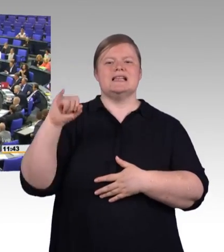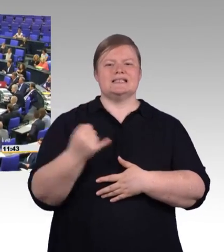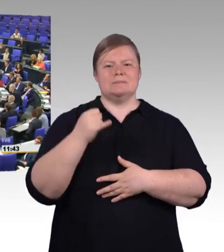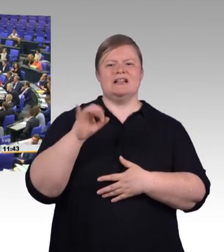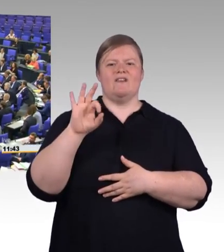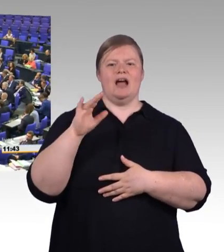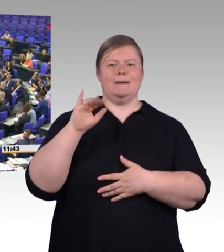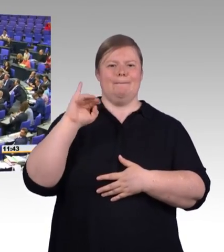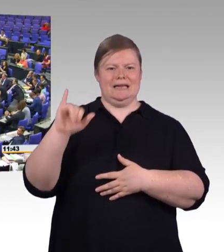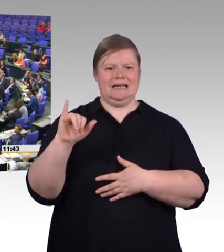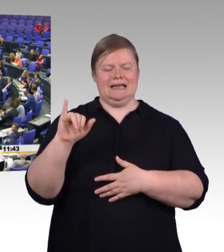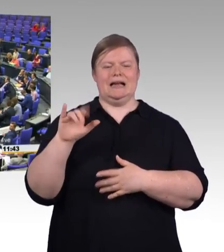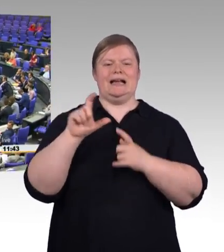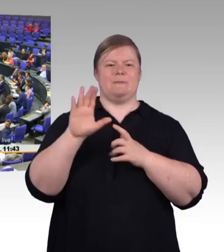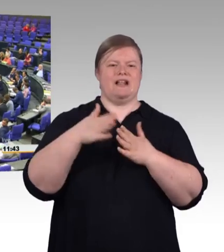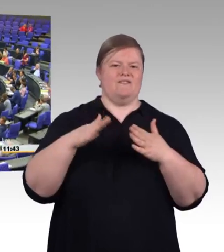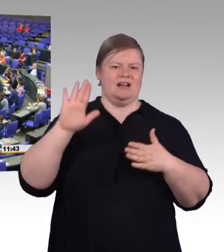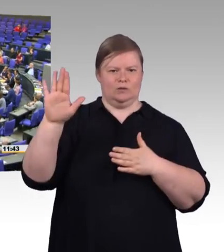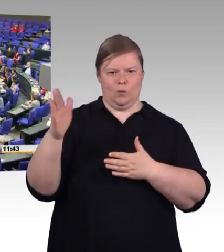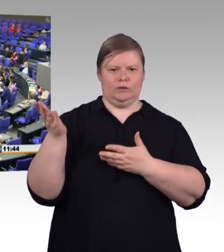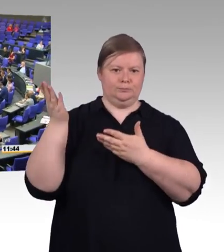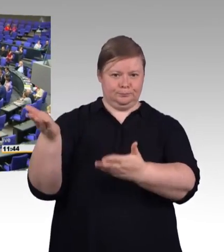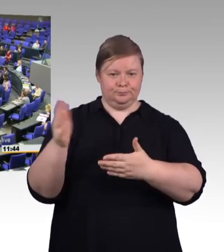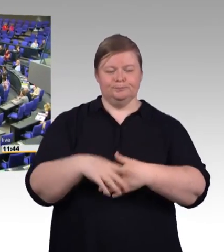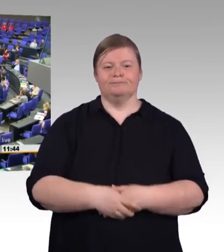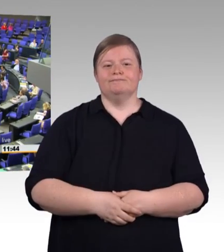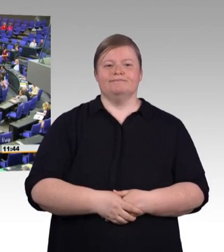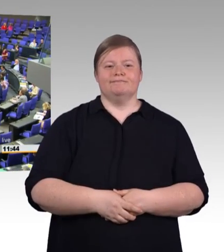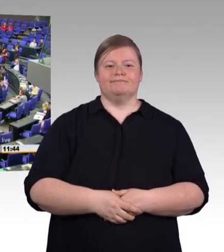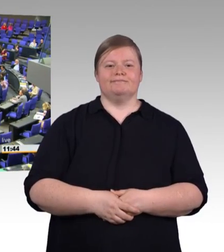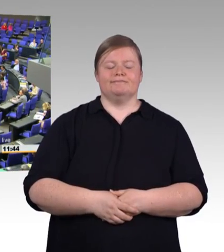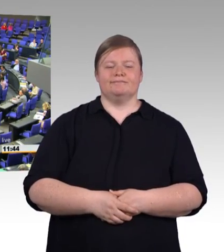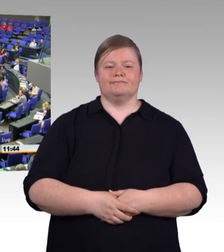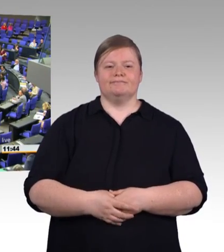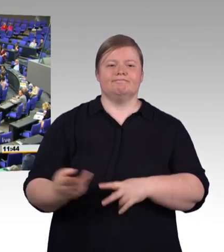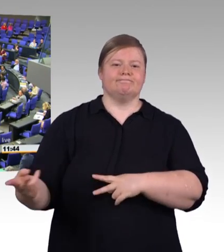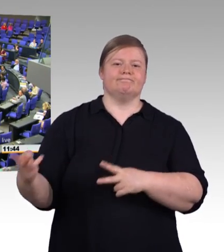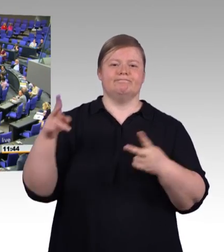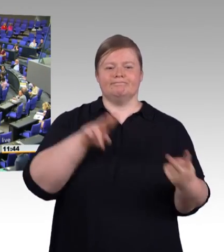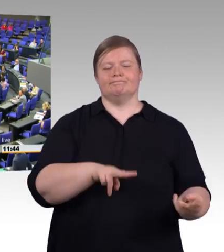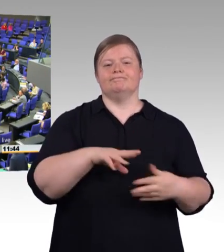die berufliche Bildung in Deutschland ist exzellent. Sie ist Grund dafür, dass unser Job-Motor läuft,